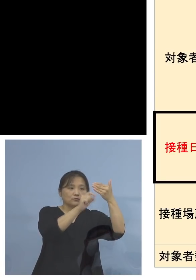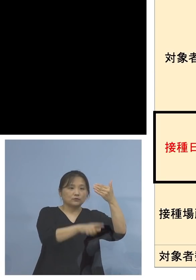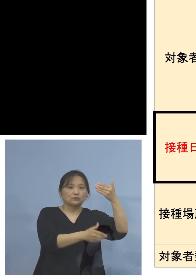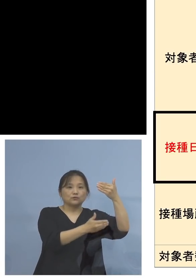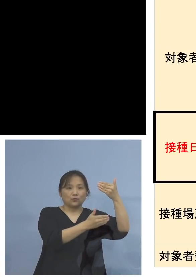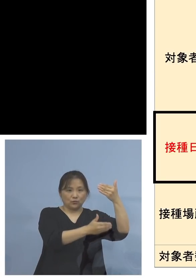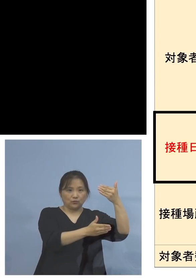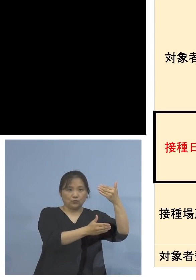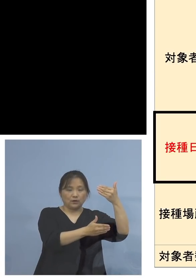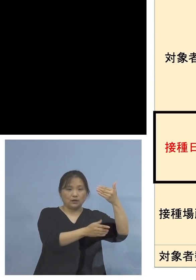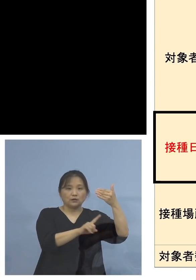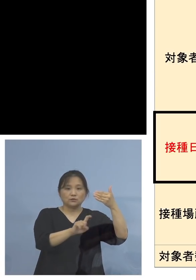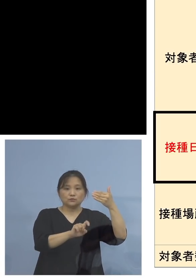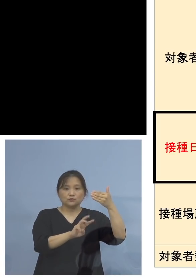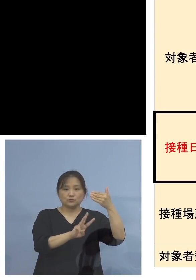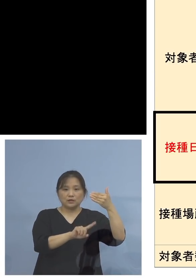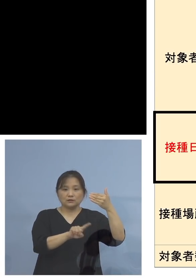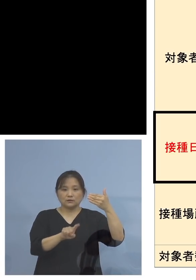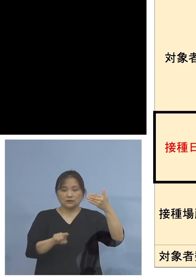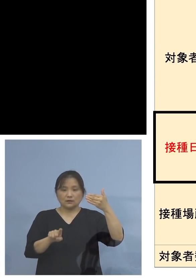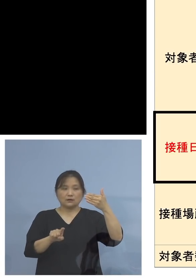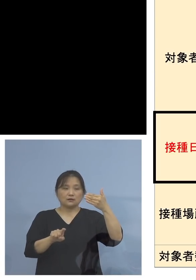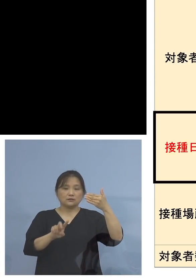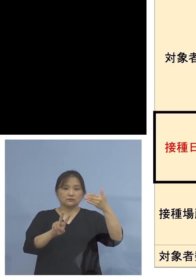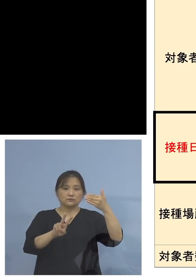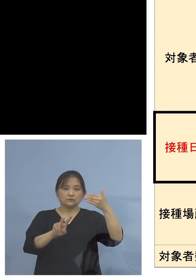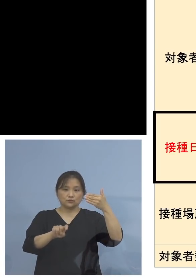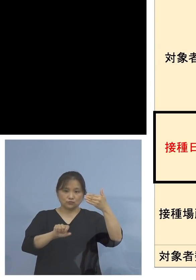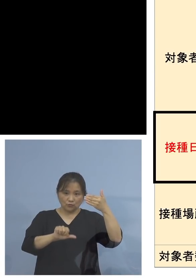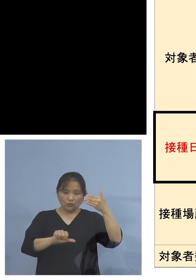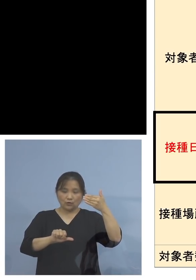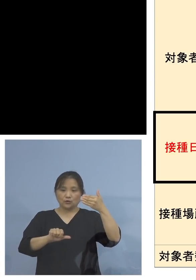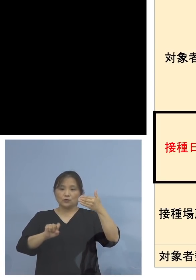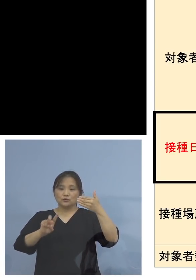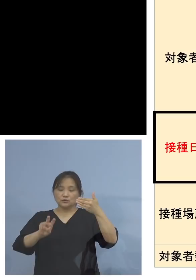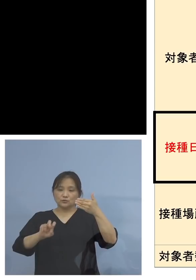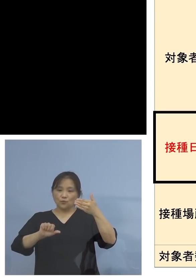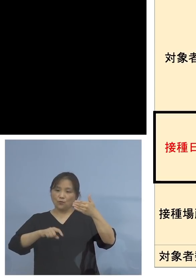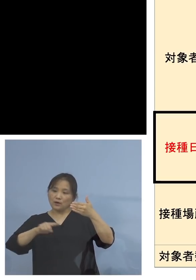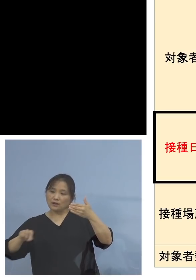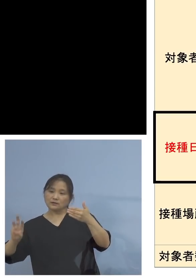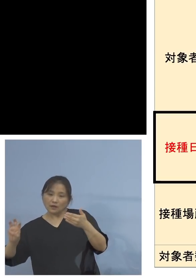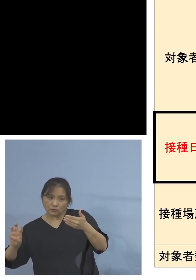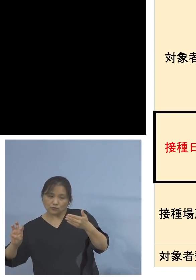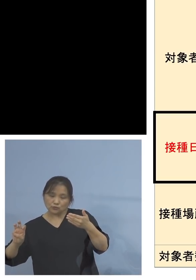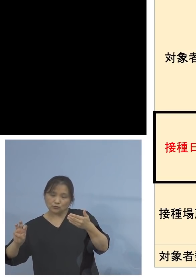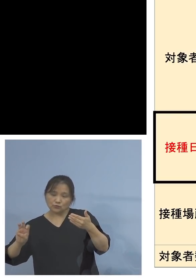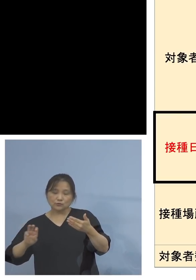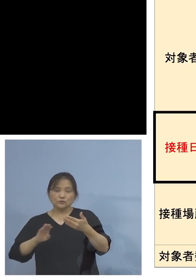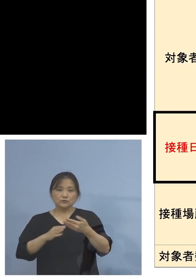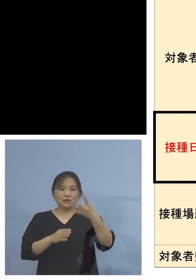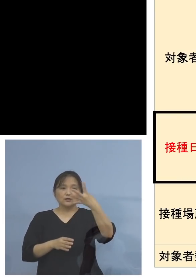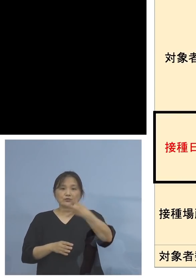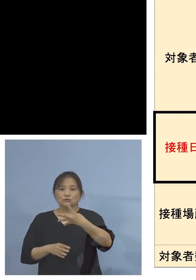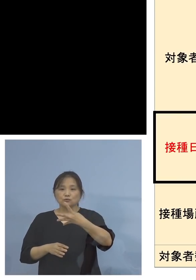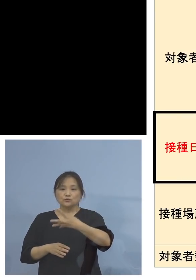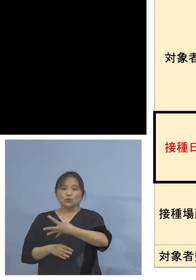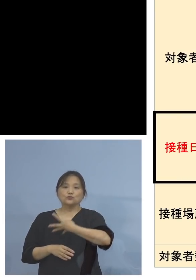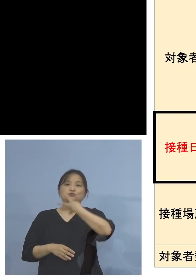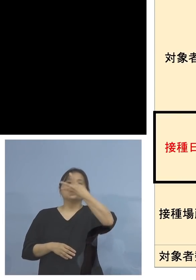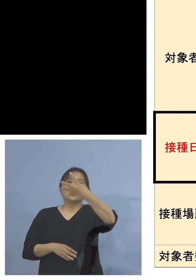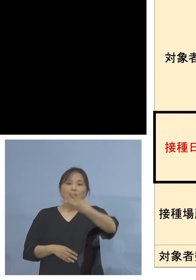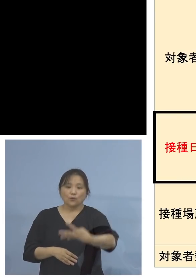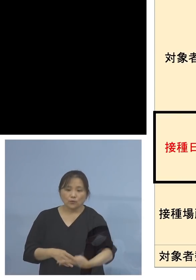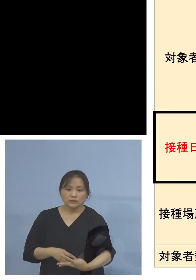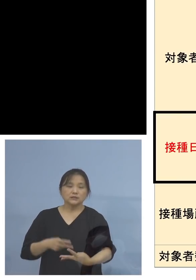13日から15日、26日から30日、そして その4週間後に2度目の接種を受けて